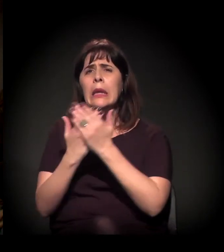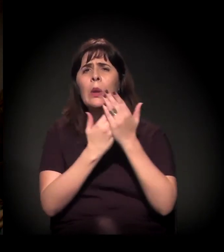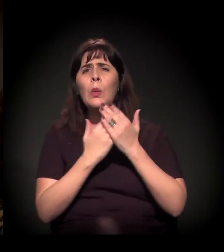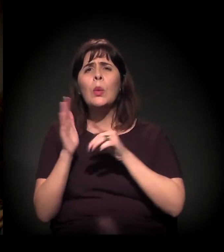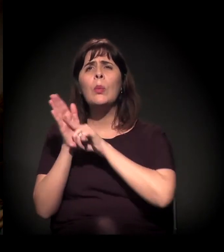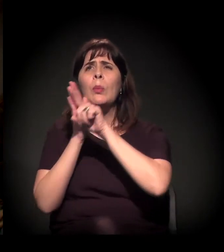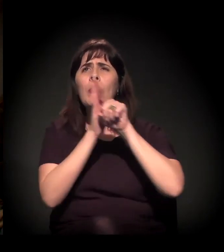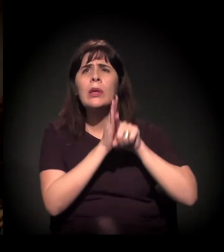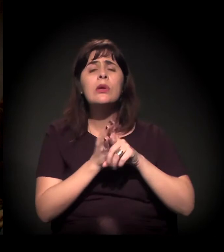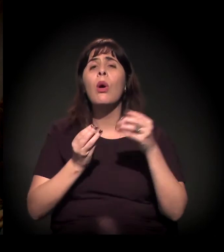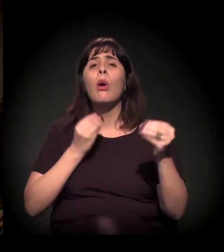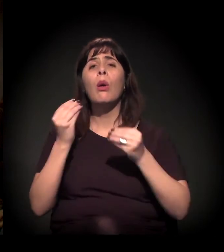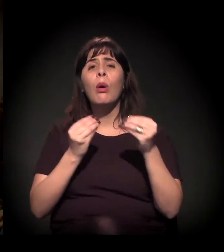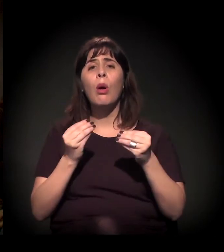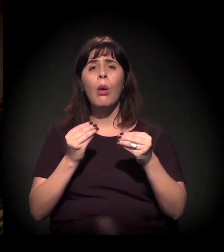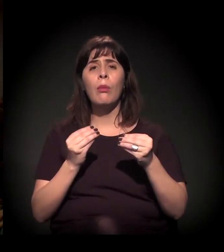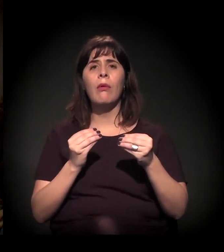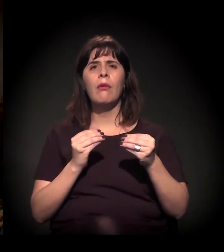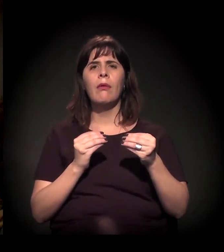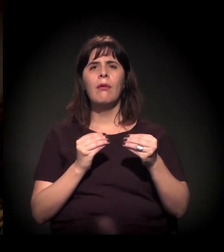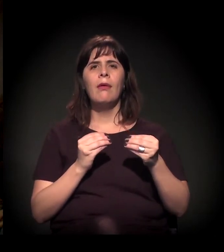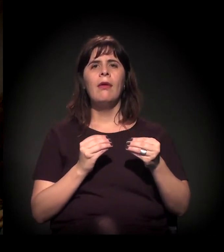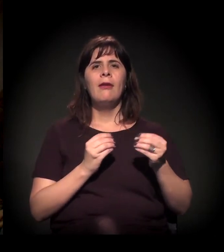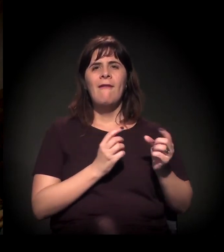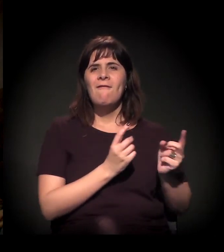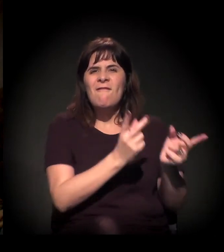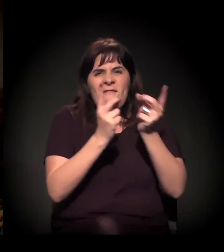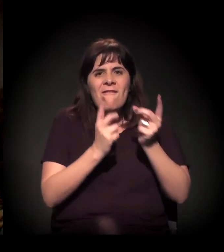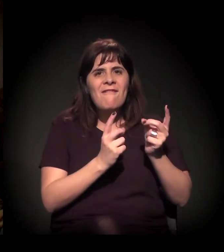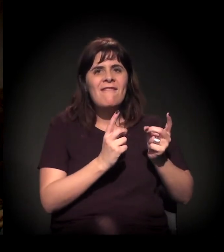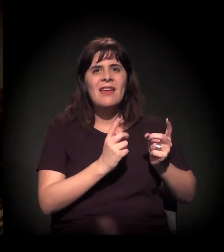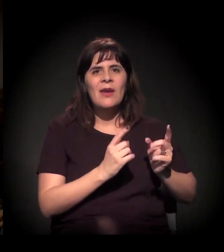levando em consideração o transporte público,